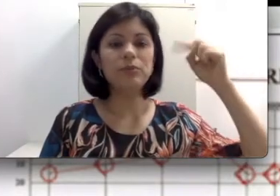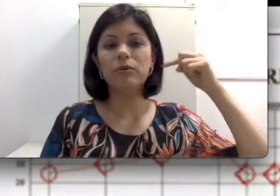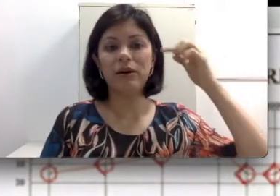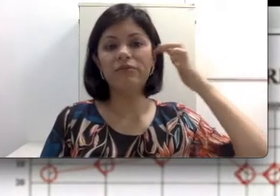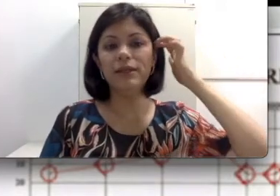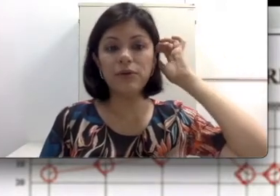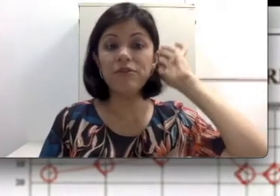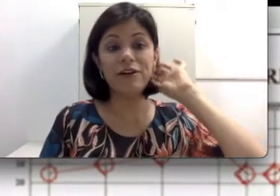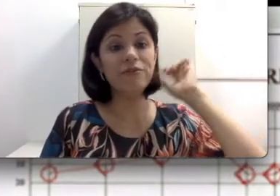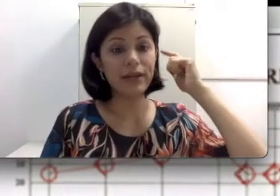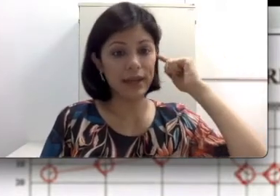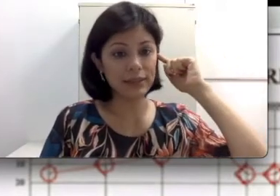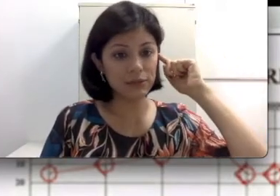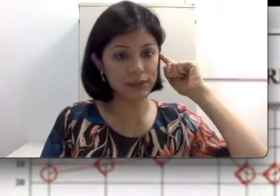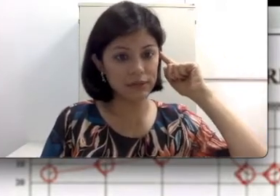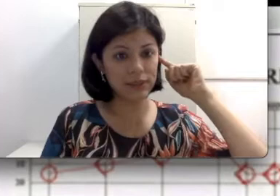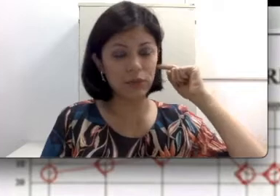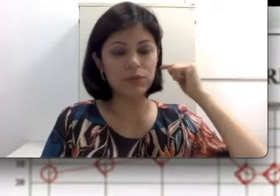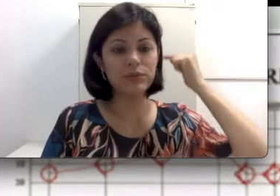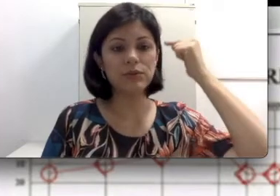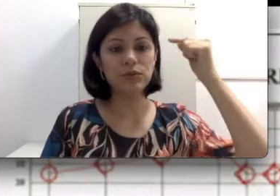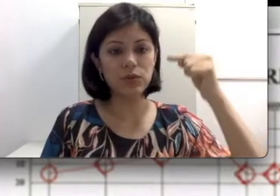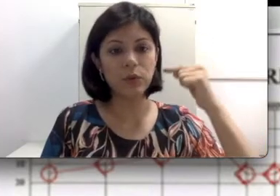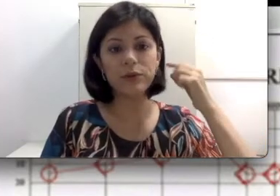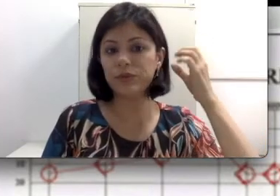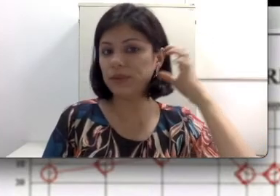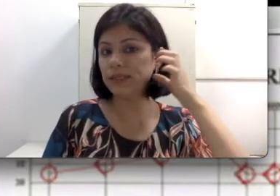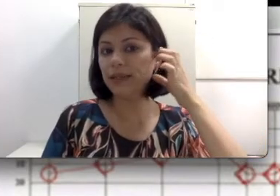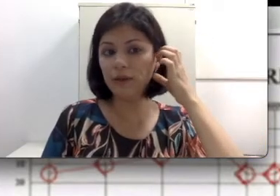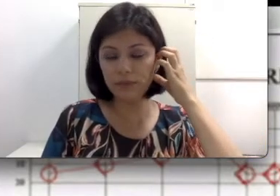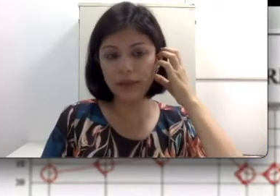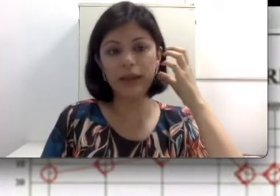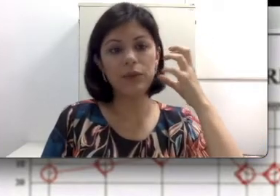pelo pavilhão que favorece inclusive essa condução do som, então pessoas que têm